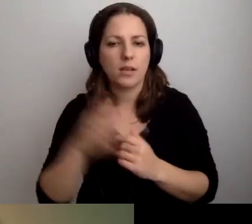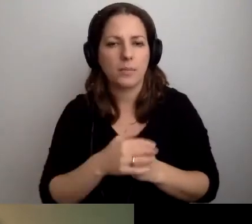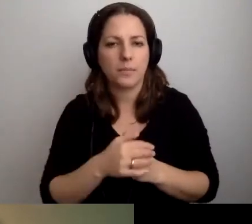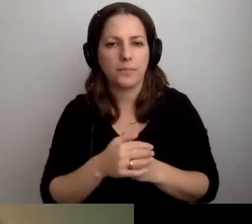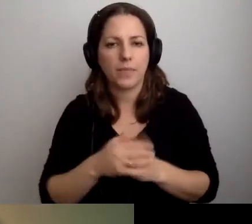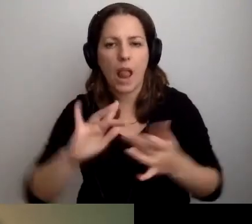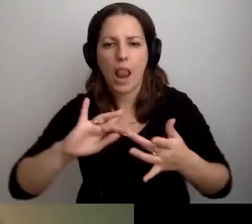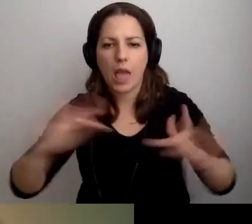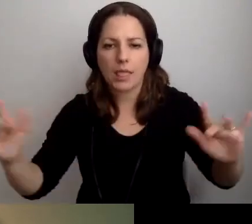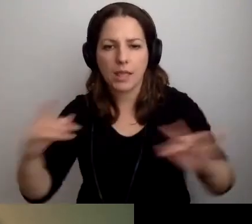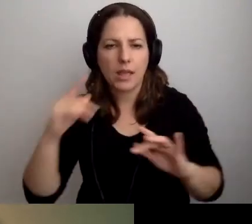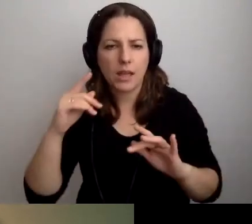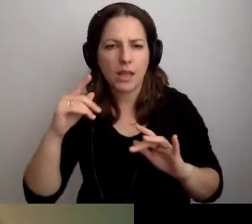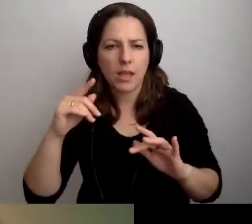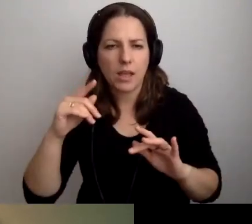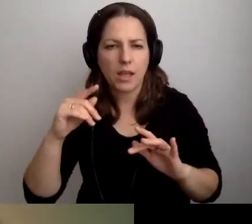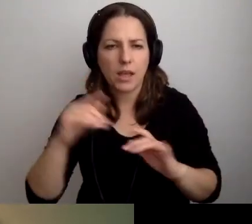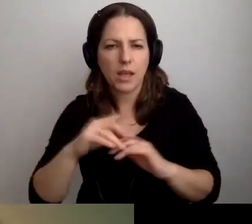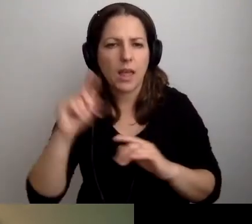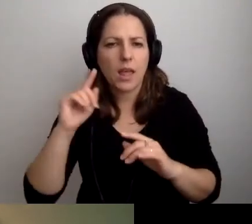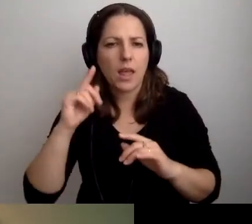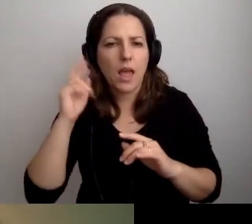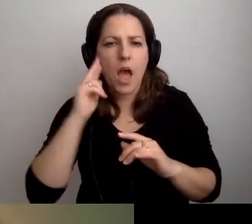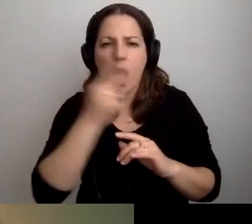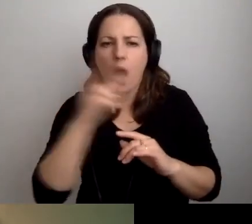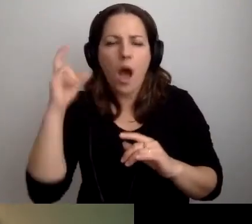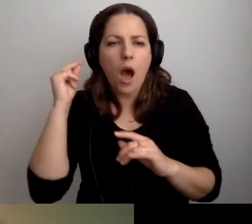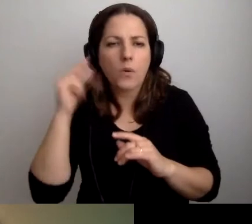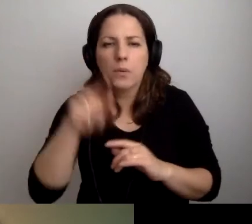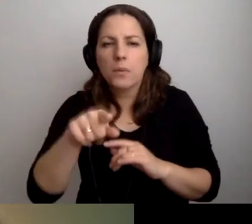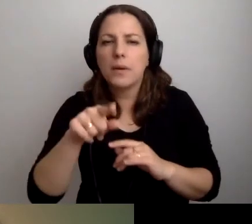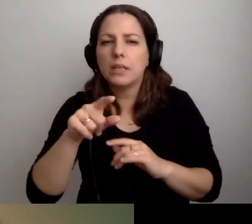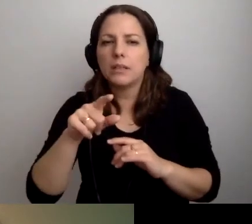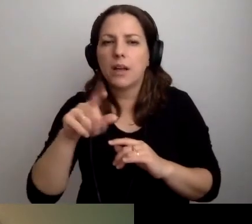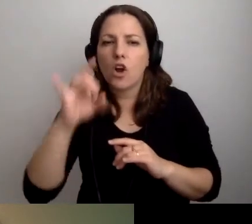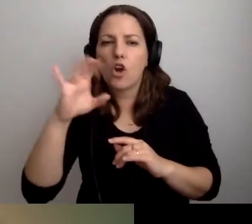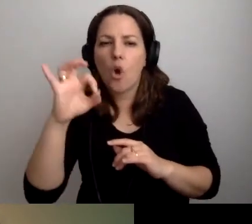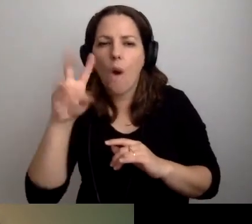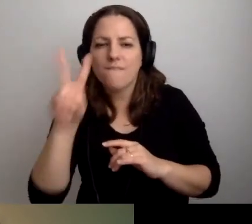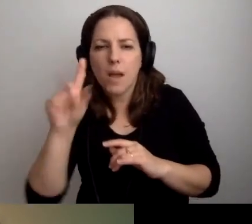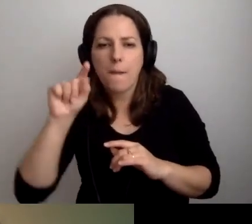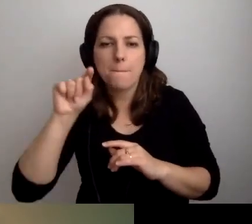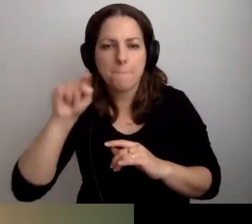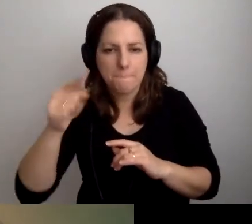„Co z audiodeskrypcją? Wyjaśnienia dotyczące dostępności cyfrowej multimediów” na gov.pl - Dostępność cyfrowa. To właśnie to.